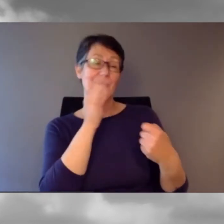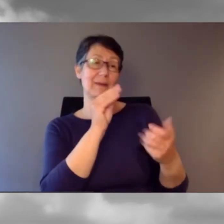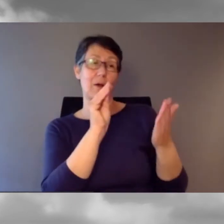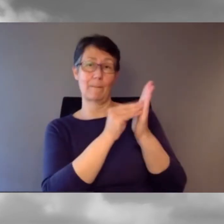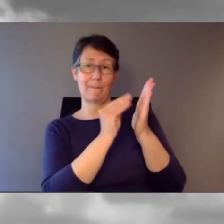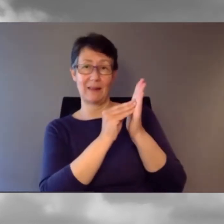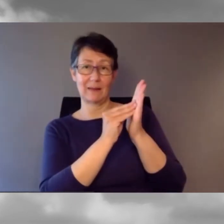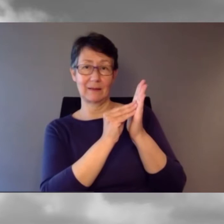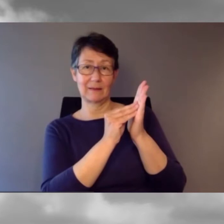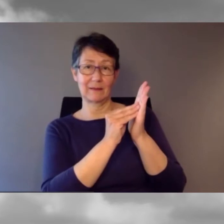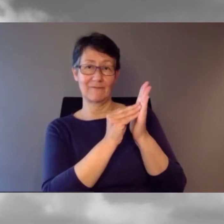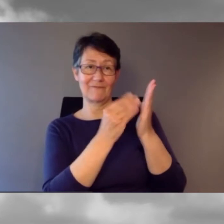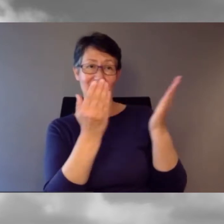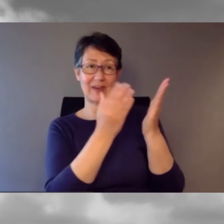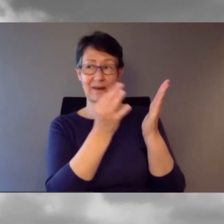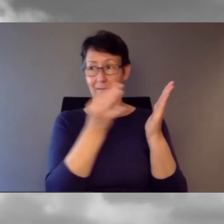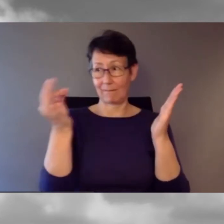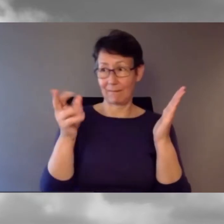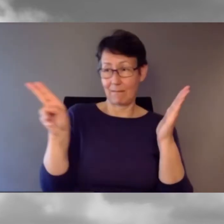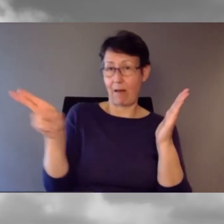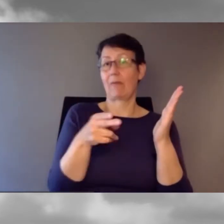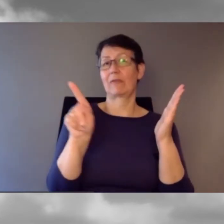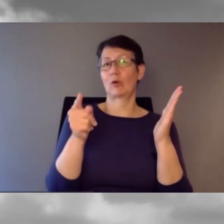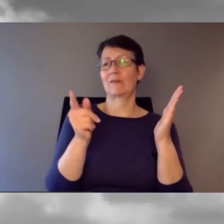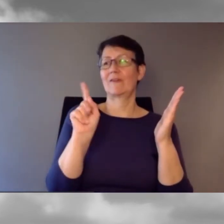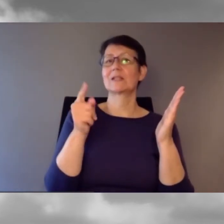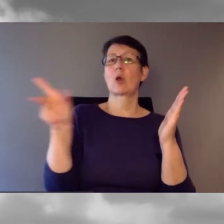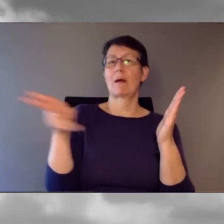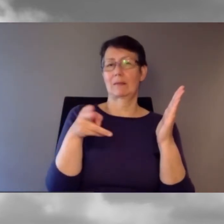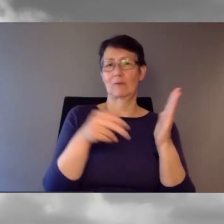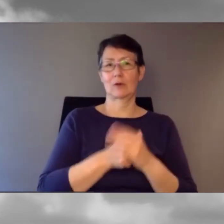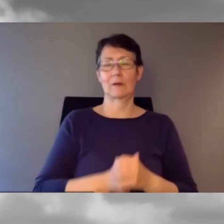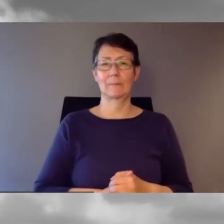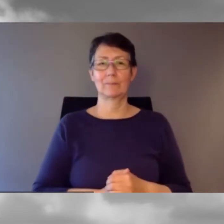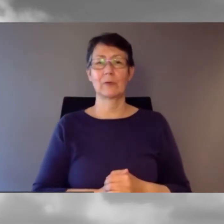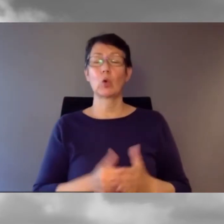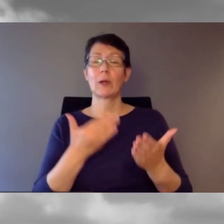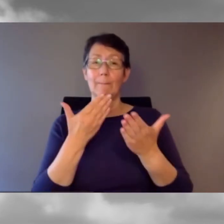Wenn Sie eine Frage einreichen, sagen Sie bitte, wer sie beantworten soll.